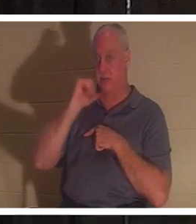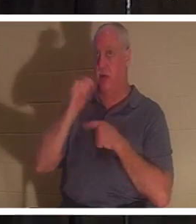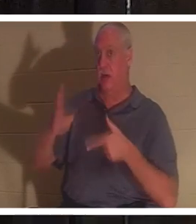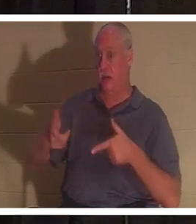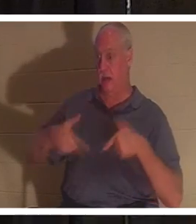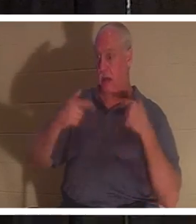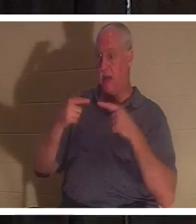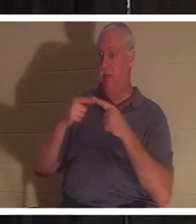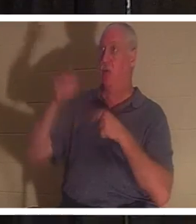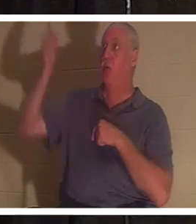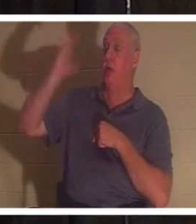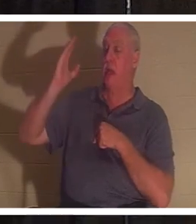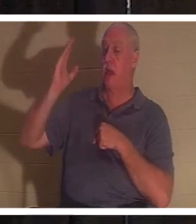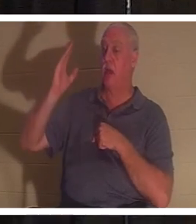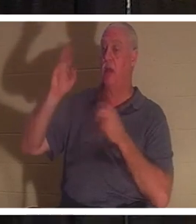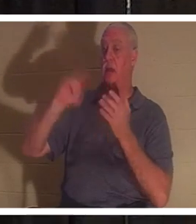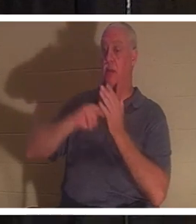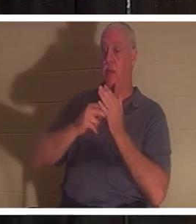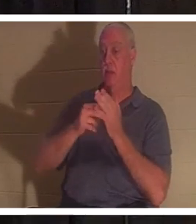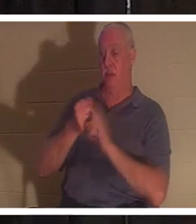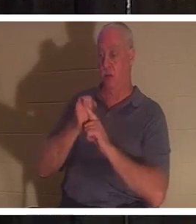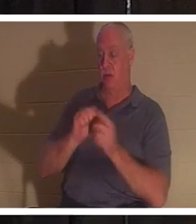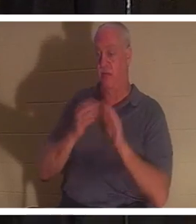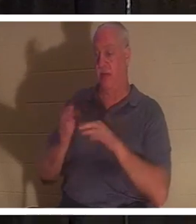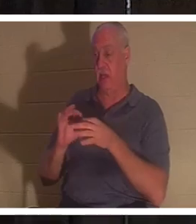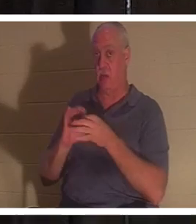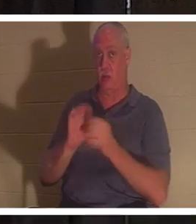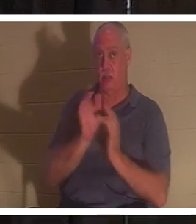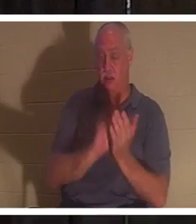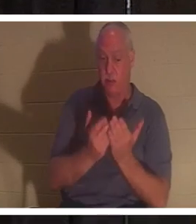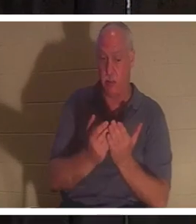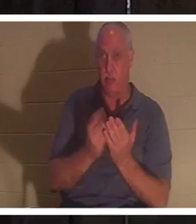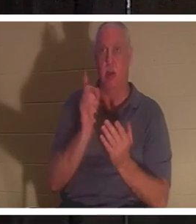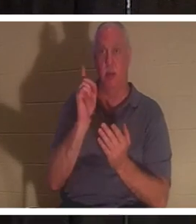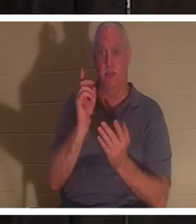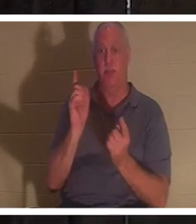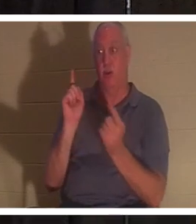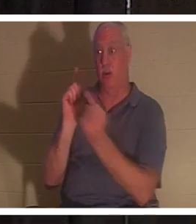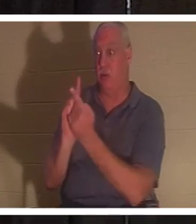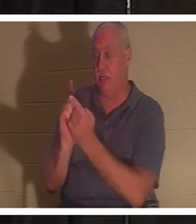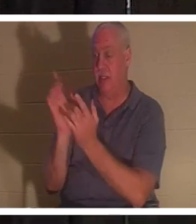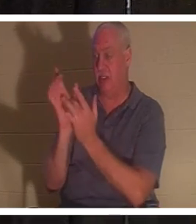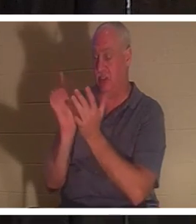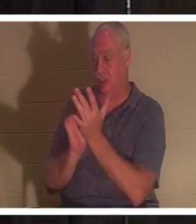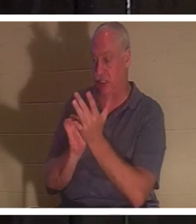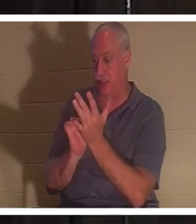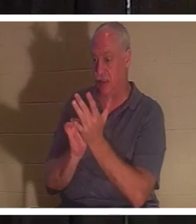성경대로 당신은 죽은 것입니다. 그러나 예수님을 만나면 생명의 선물을 받습니다.